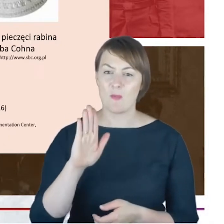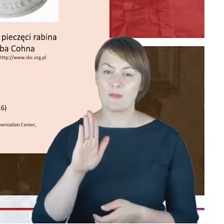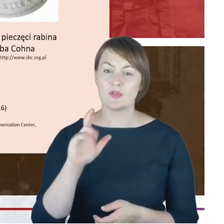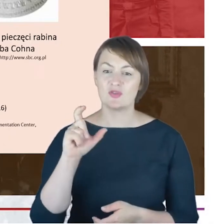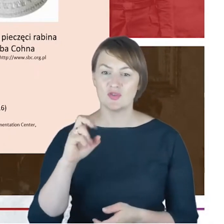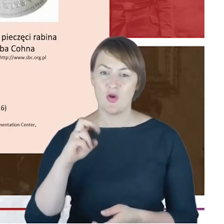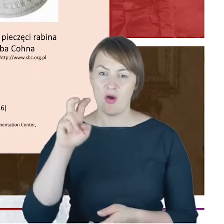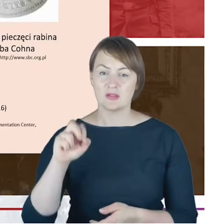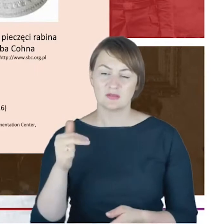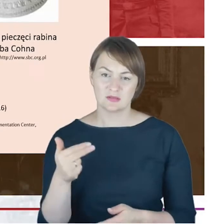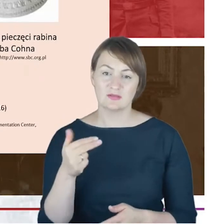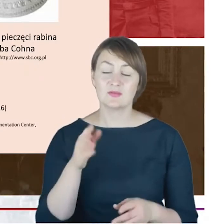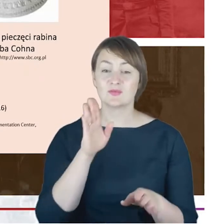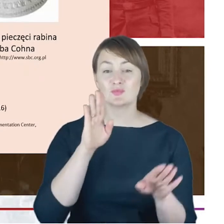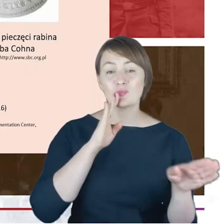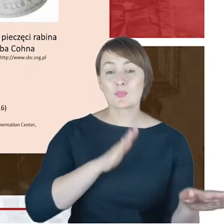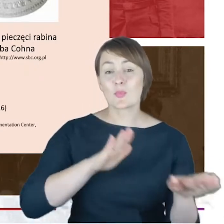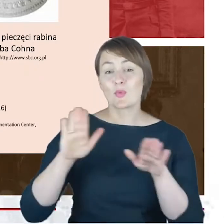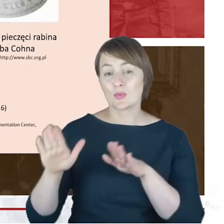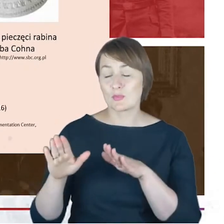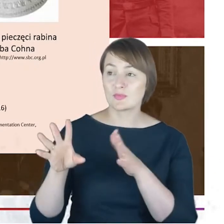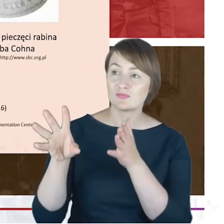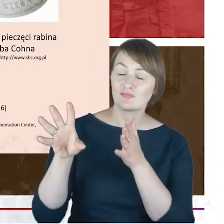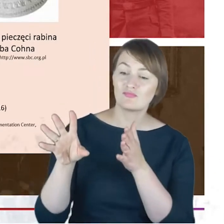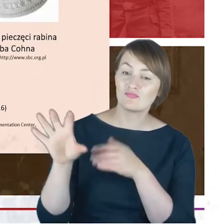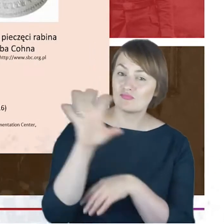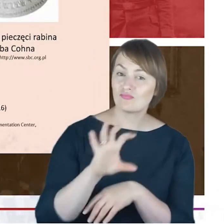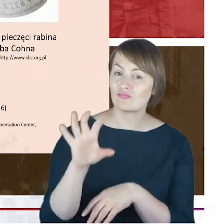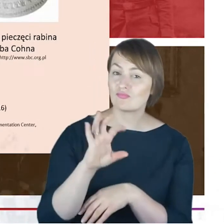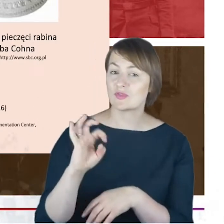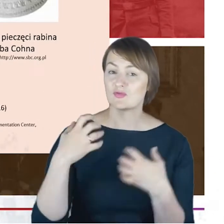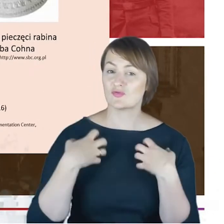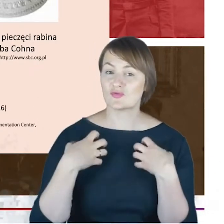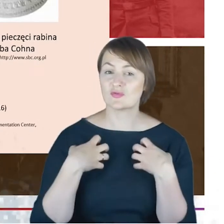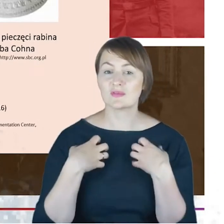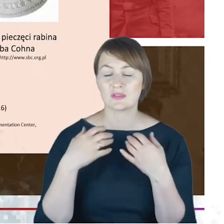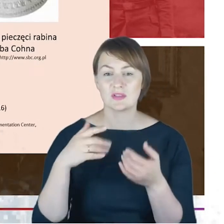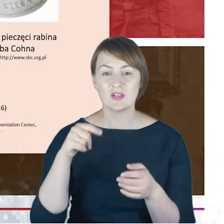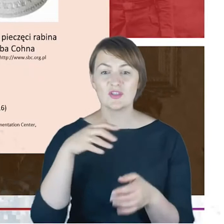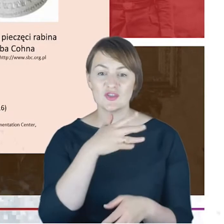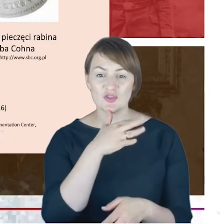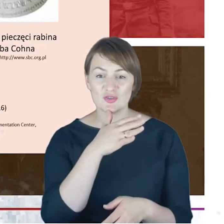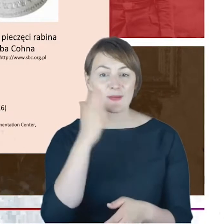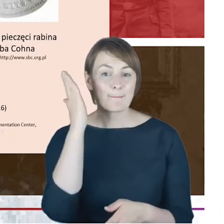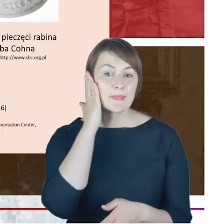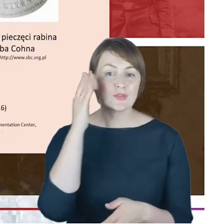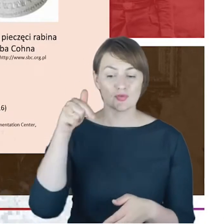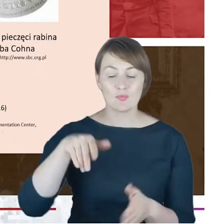Myślę, że nie jest to przesadnie sformułowanie, co mam nadzieję uda mi się Państwu pokazać,